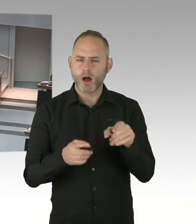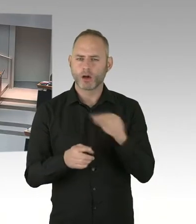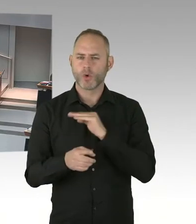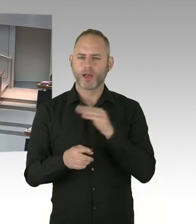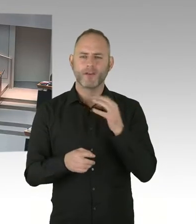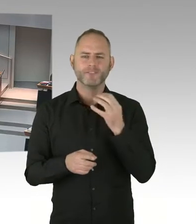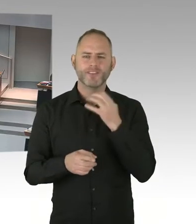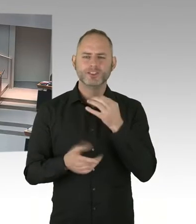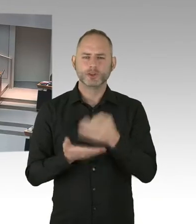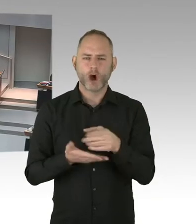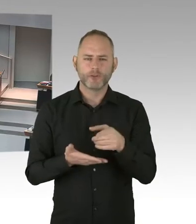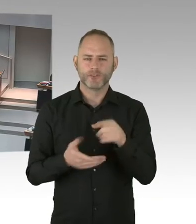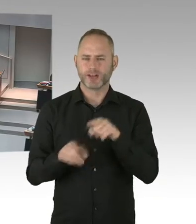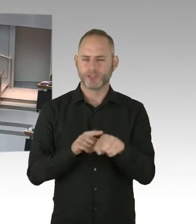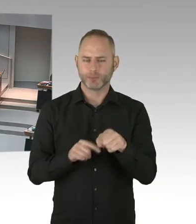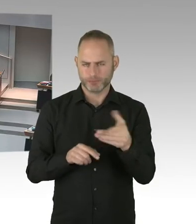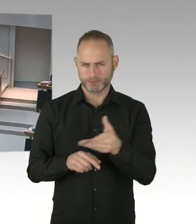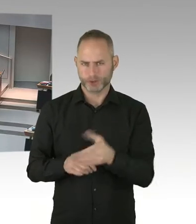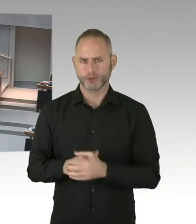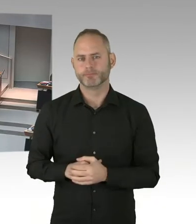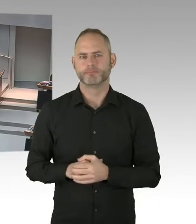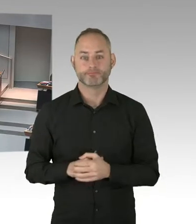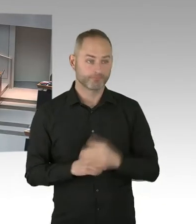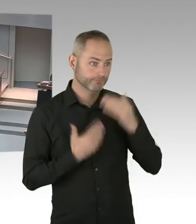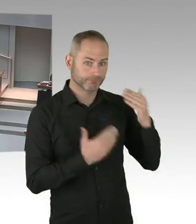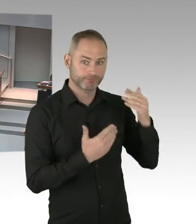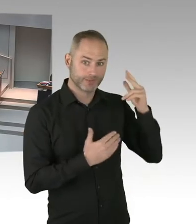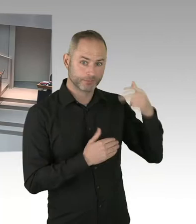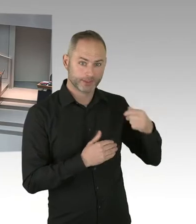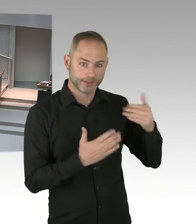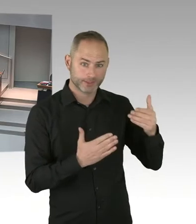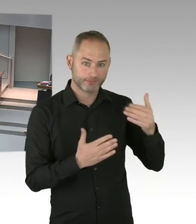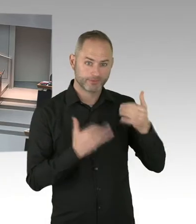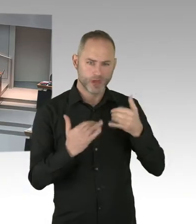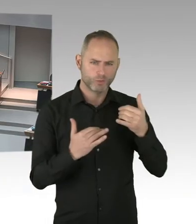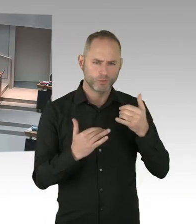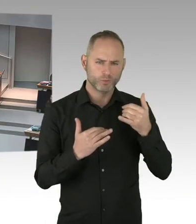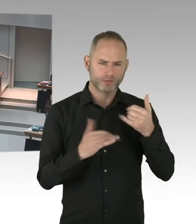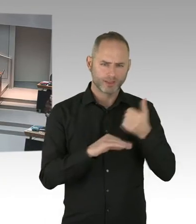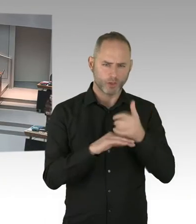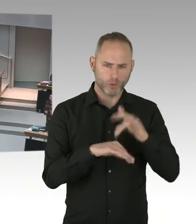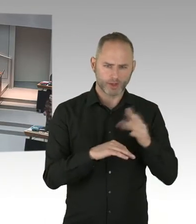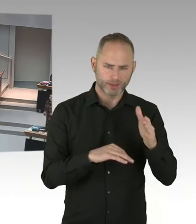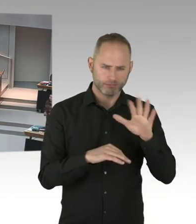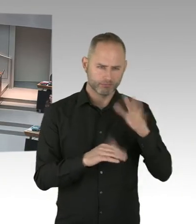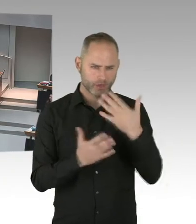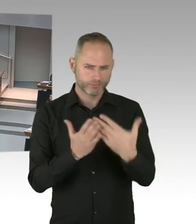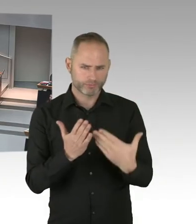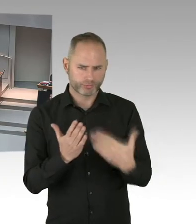(Sprecherwechsel) Sehr geehrter Herr Fresdorf, wie immer werden wir uns jetzt die schriftliche Begründung anschauen. Also wir haben ja schon auch mündlich mitgeteilt bekommen,